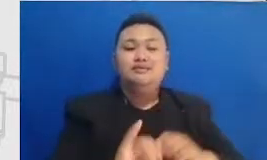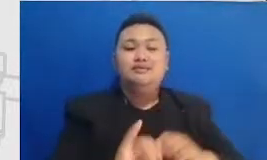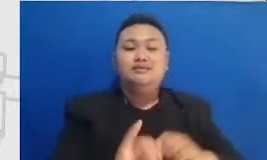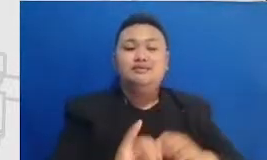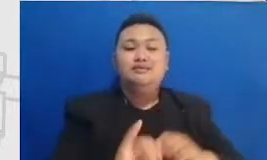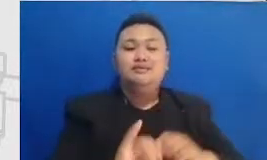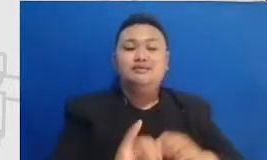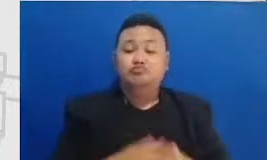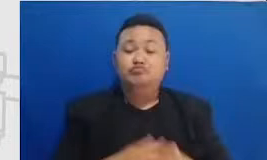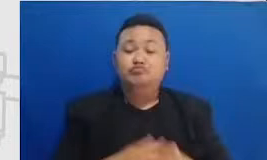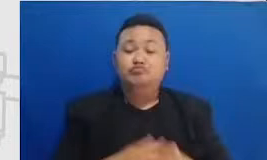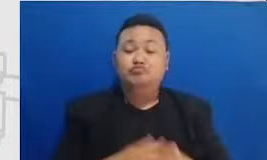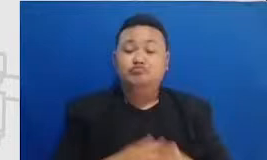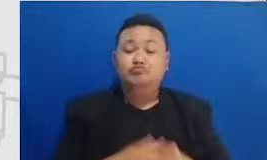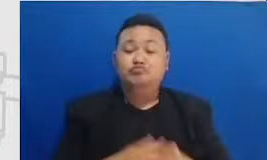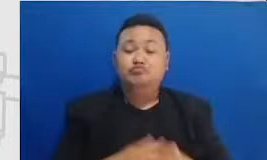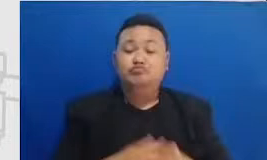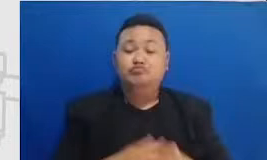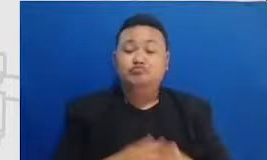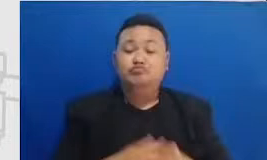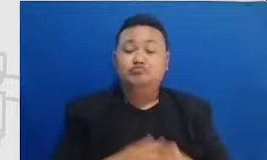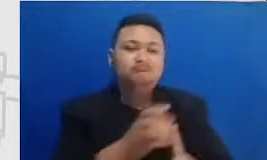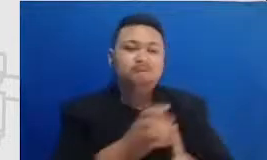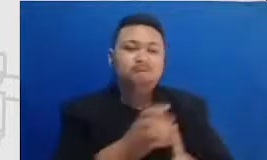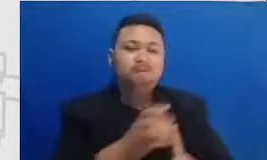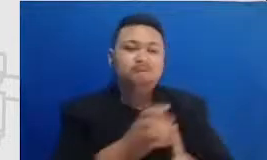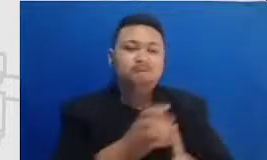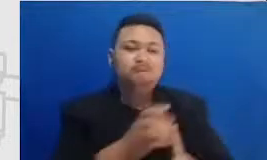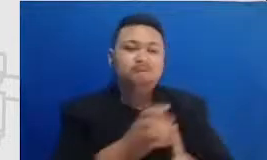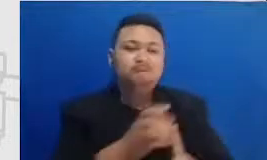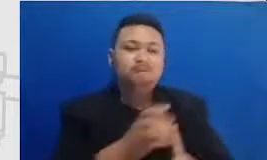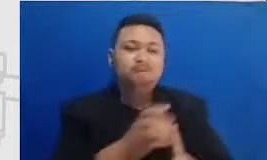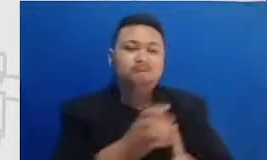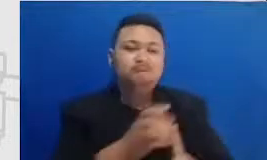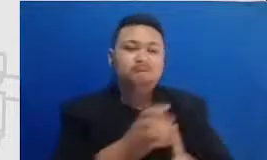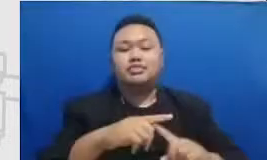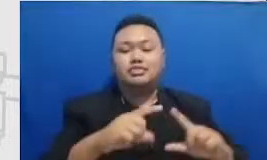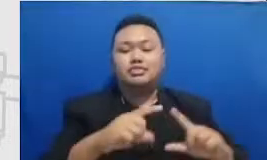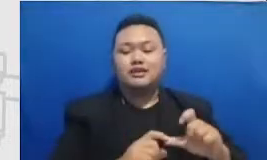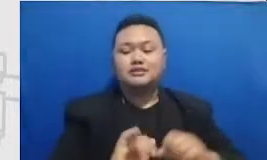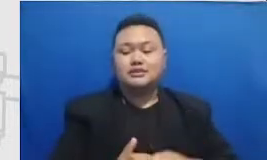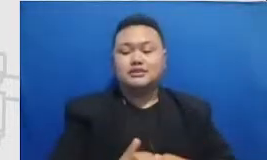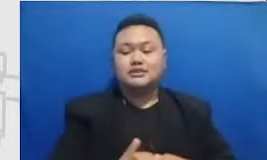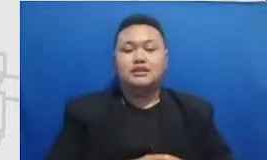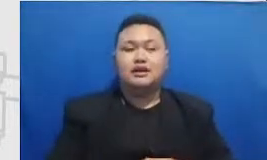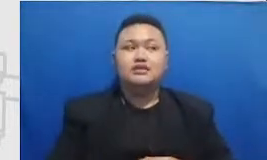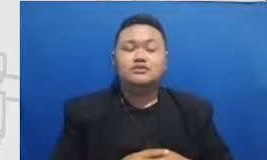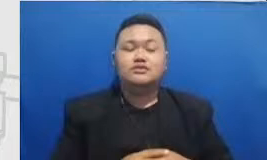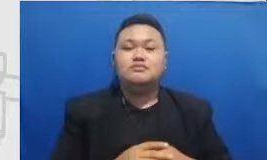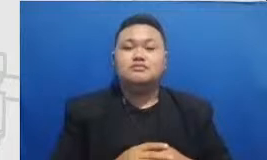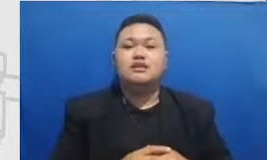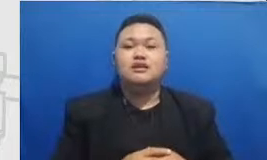dan Ibu perlu belajar tentang teknik superning yang seimban sip mungkin sebaik-baiknya filmnya